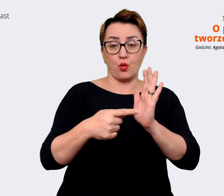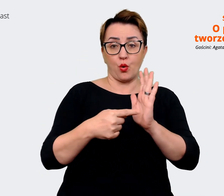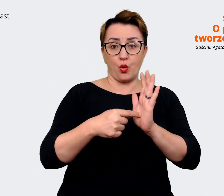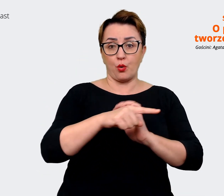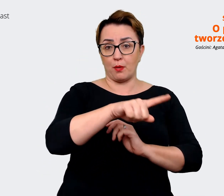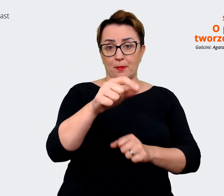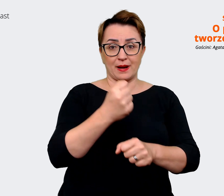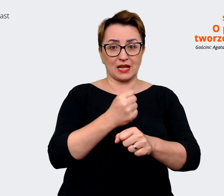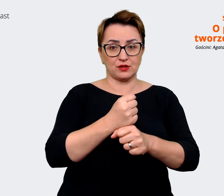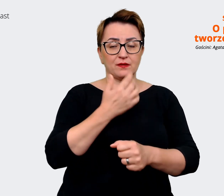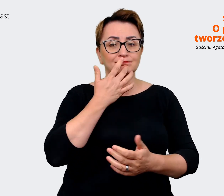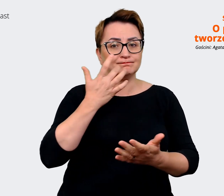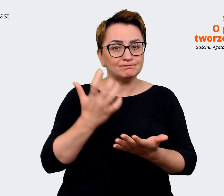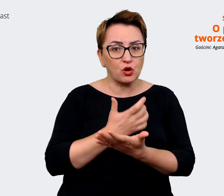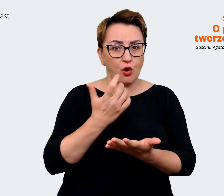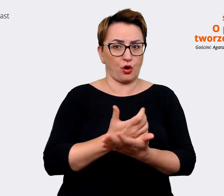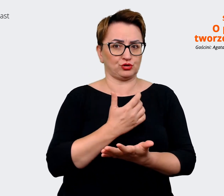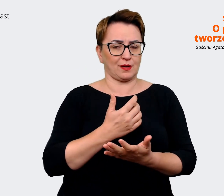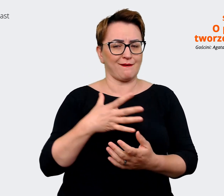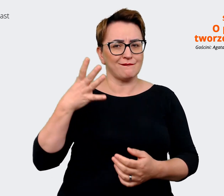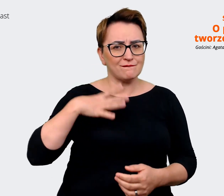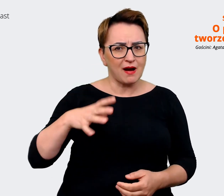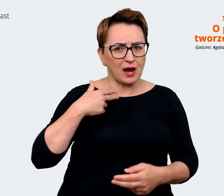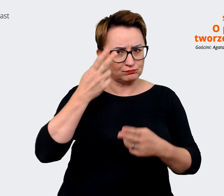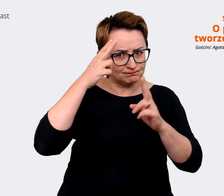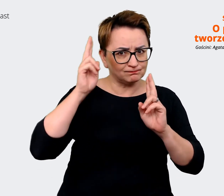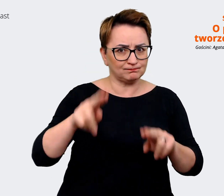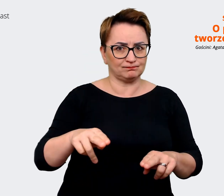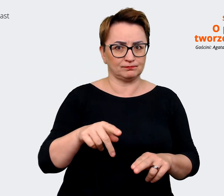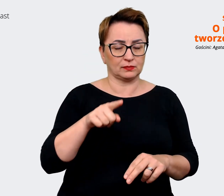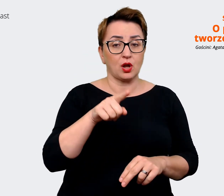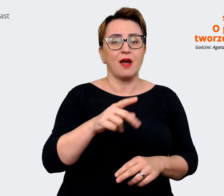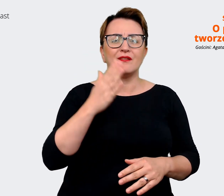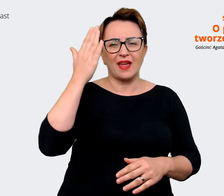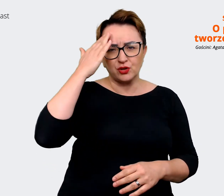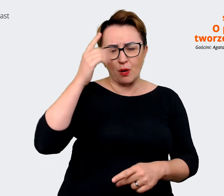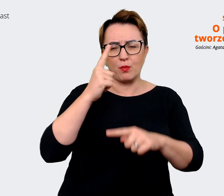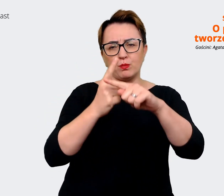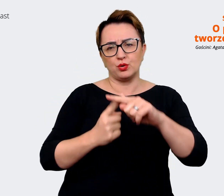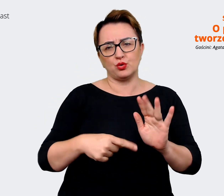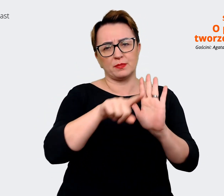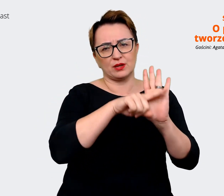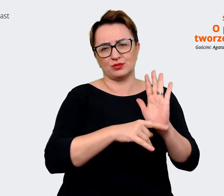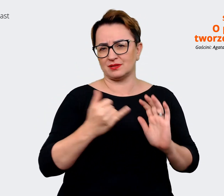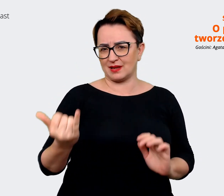Wiadomo, że zawsze są plusy i minusy. Natomiast w tej robocie musimy zdawać sobie sprawę z minusów,